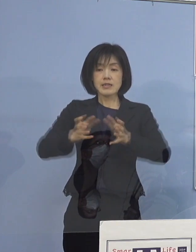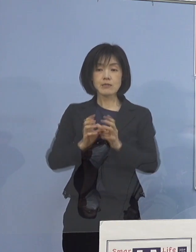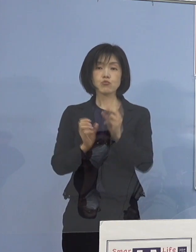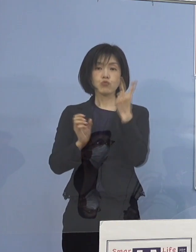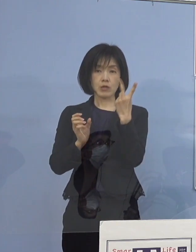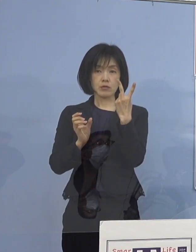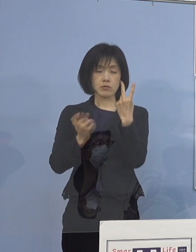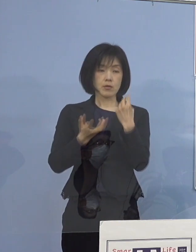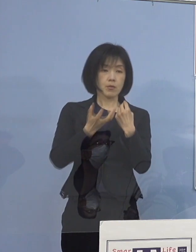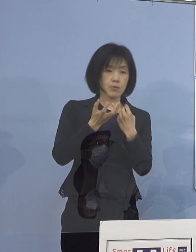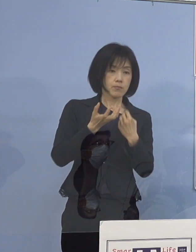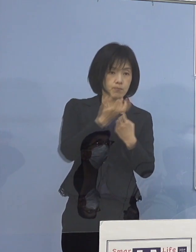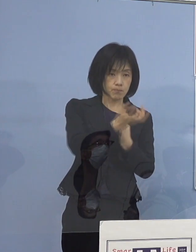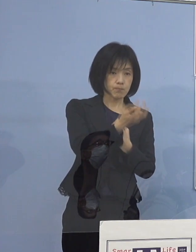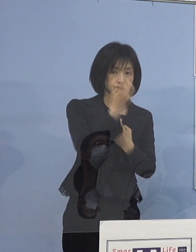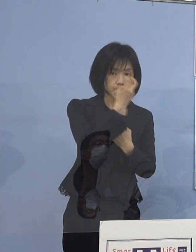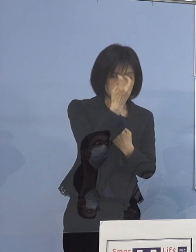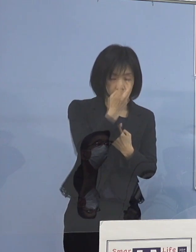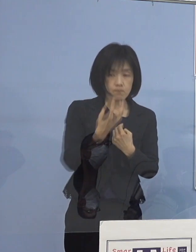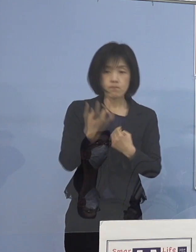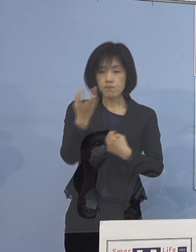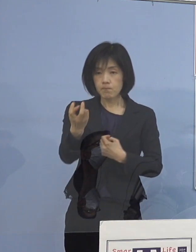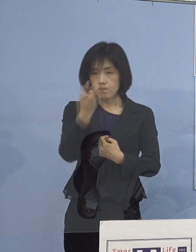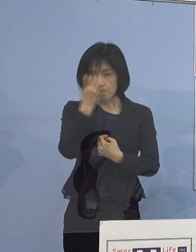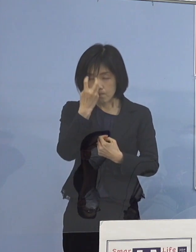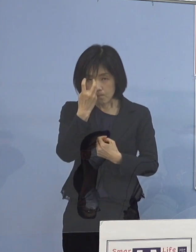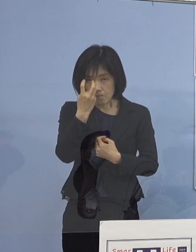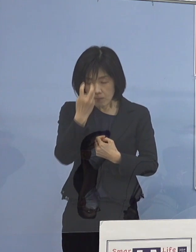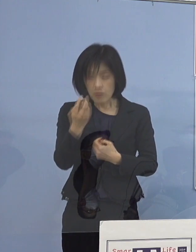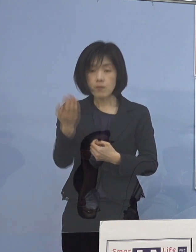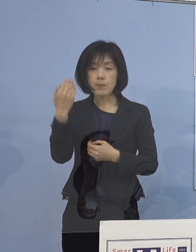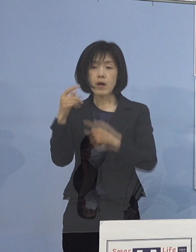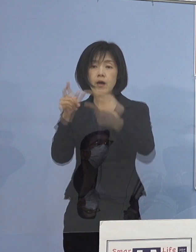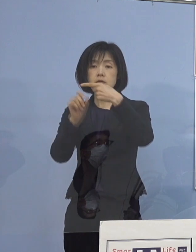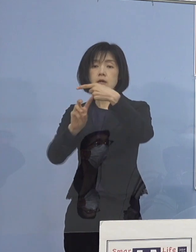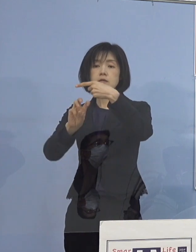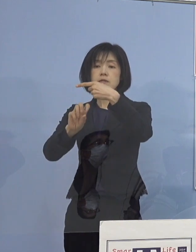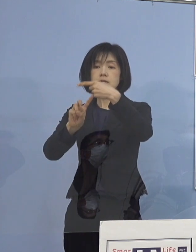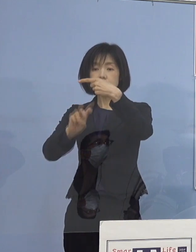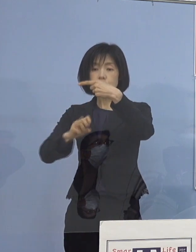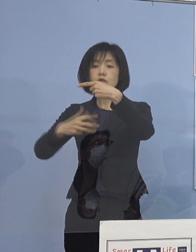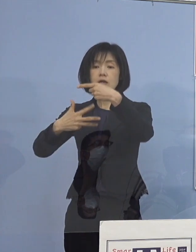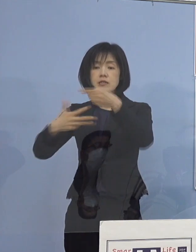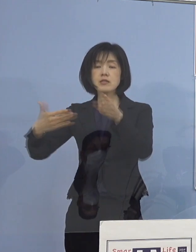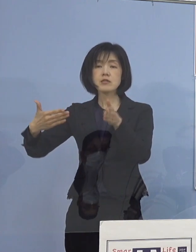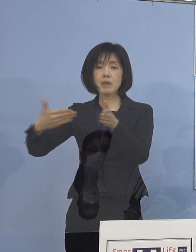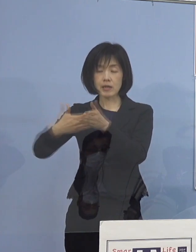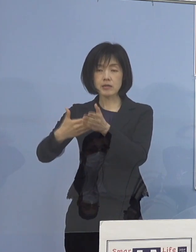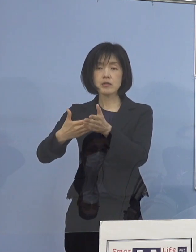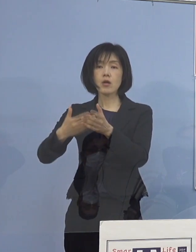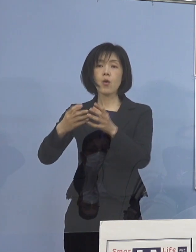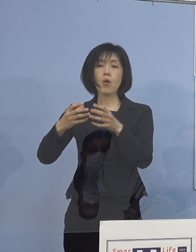そのチームを作って そして1月28日までに全て訪問を終えたと